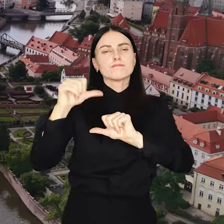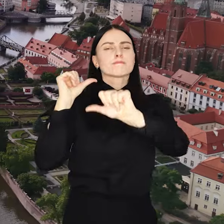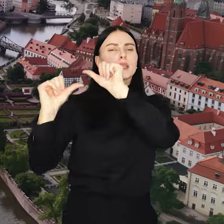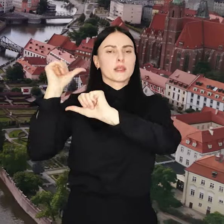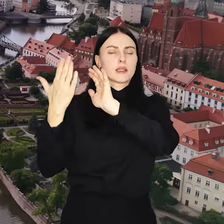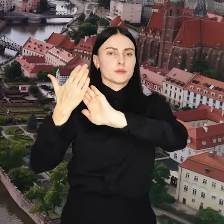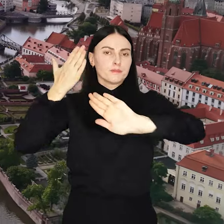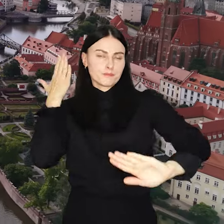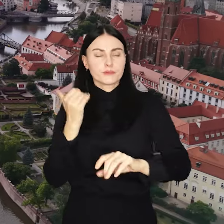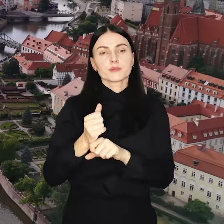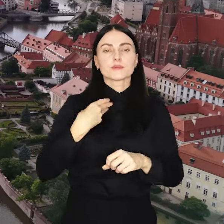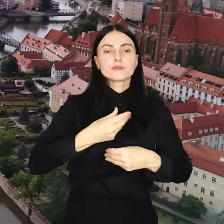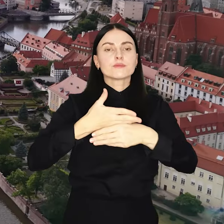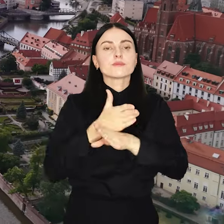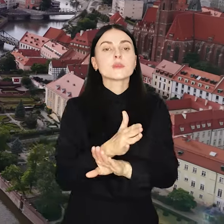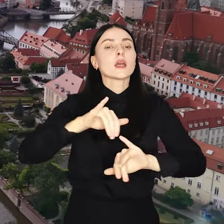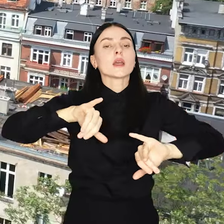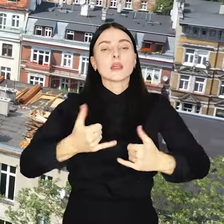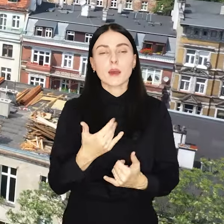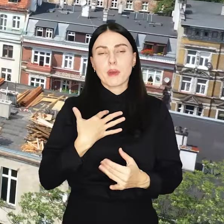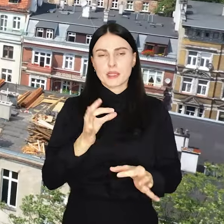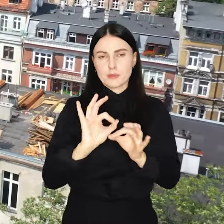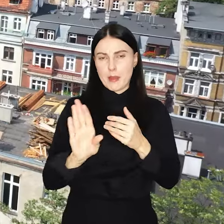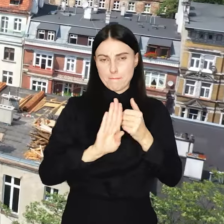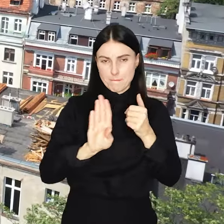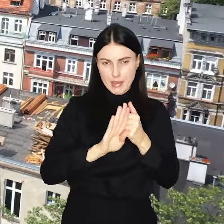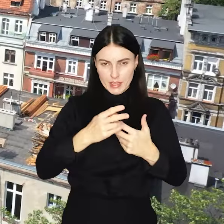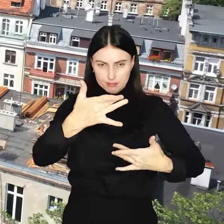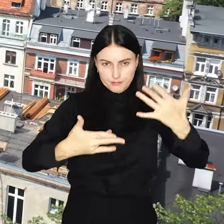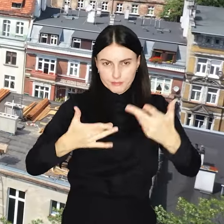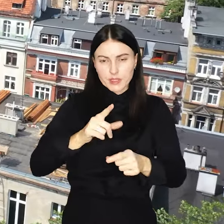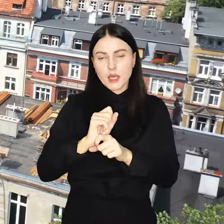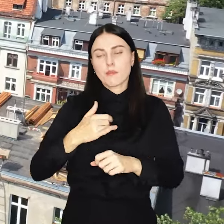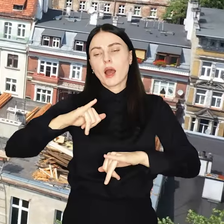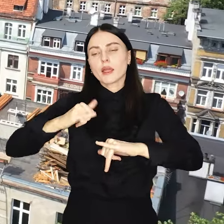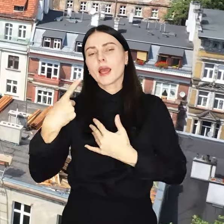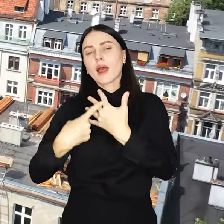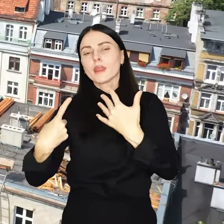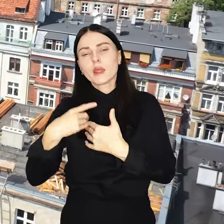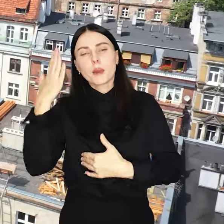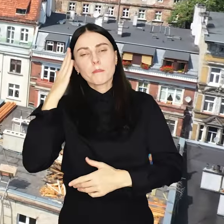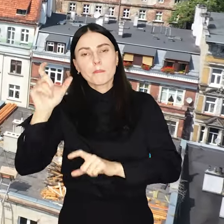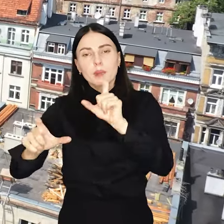Pieniądze są dzielone za pomocą specjalnego wzoru w zależności od liczby mieszkańców i powierzchni osiedla.